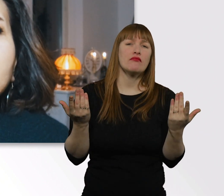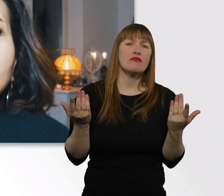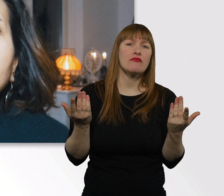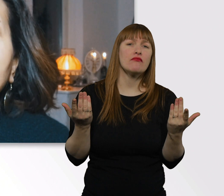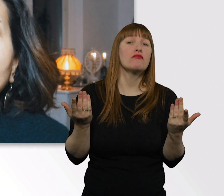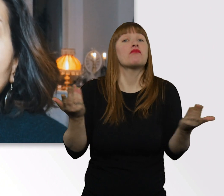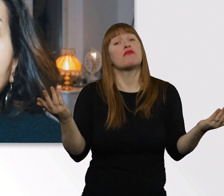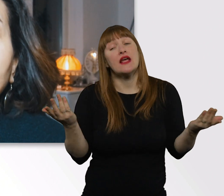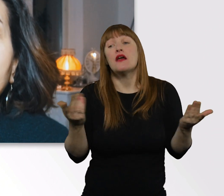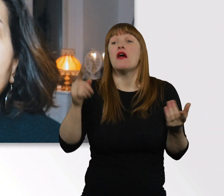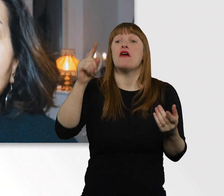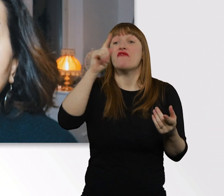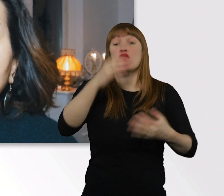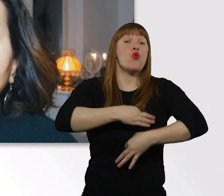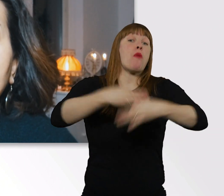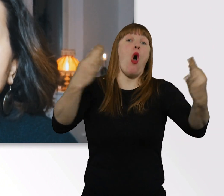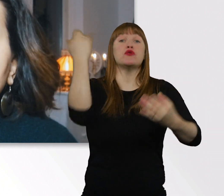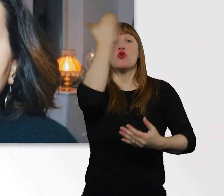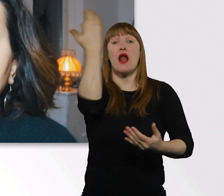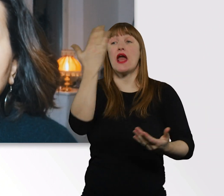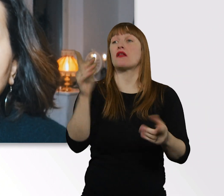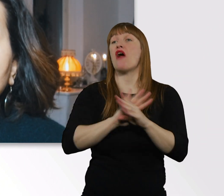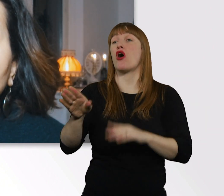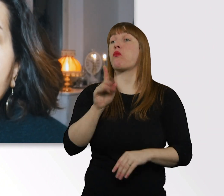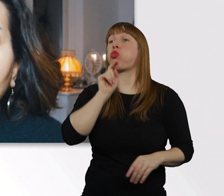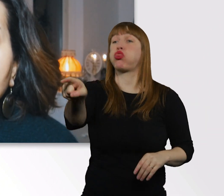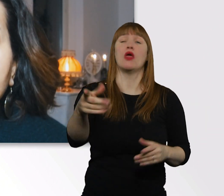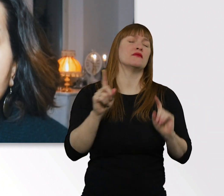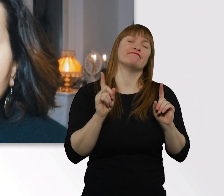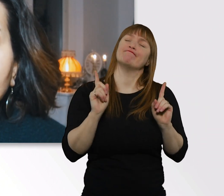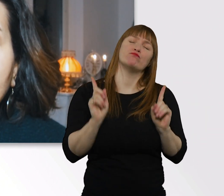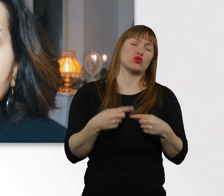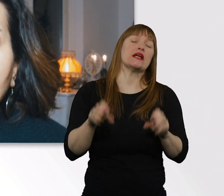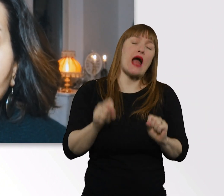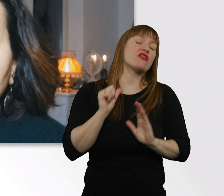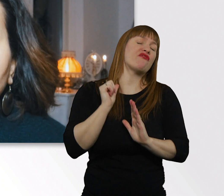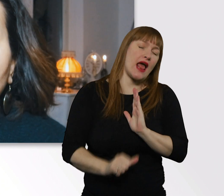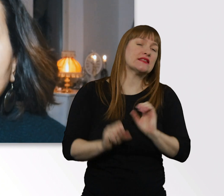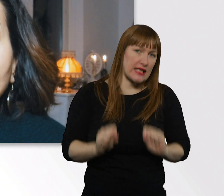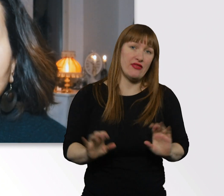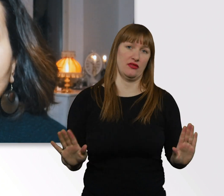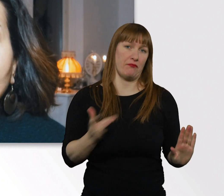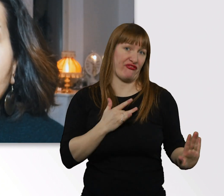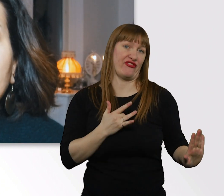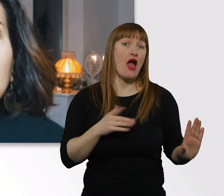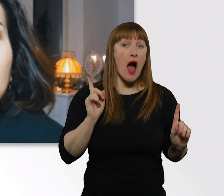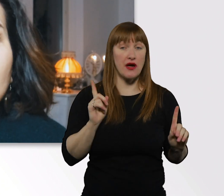kann es öfter dazu kommen, dass man andere Menschen verletzt. Aber das muss nicht zwangsweise auf Menschen mit Behinderung bezogen sein,